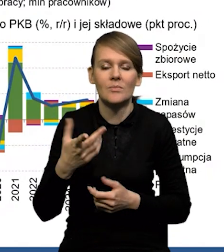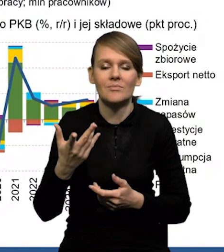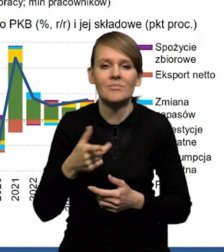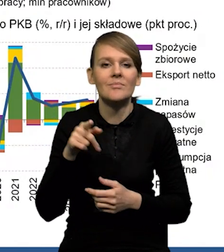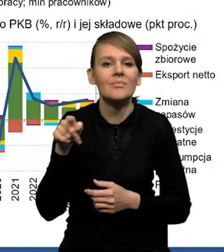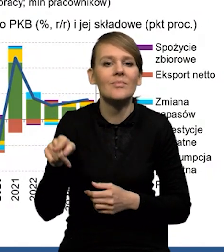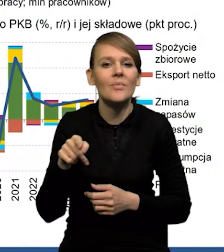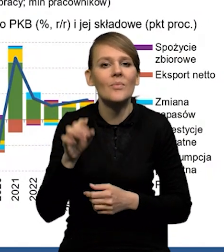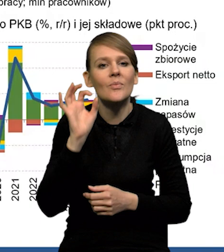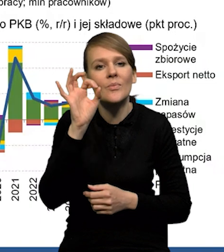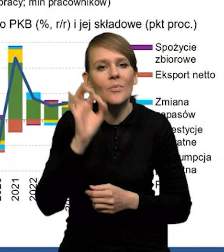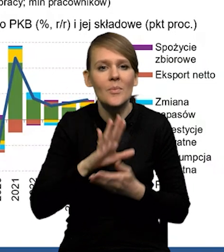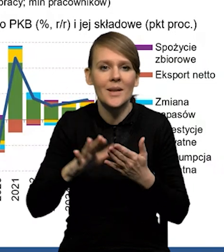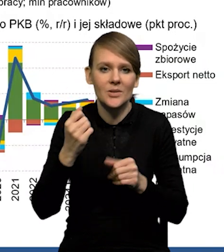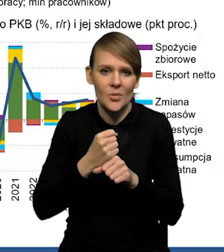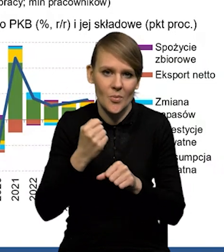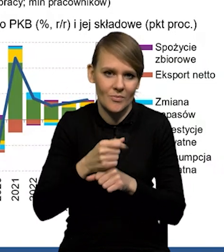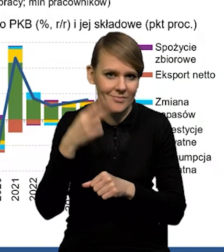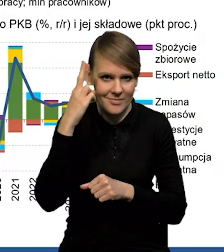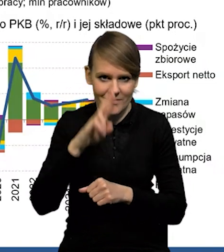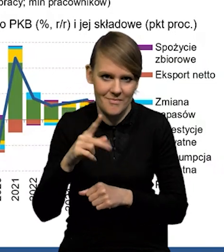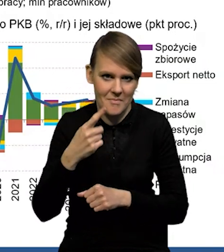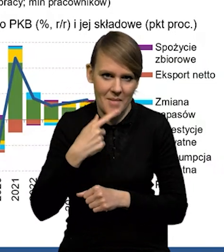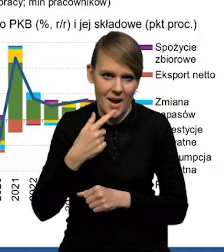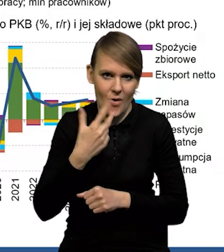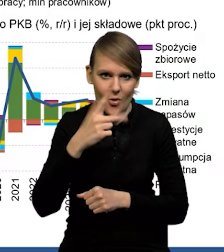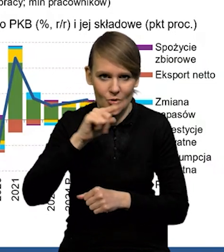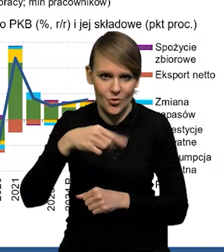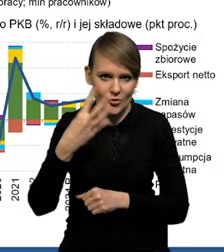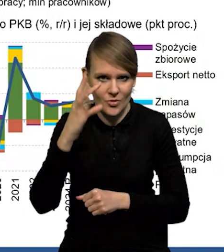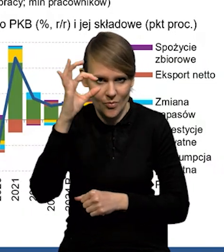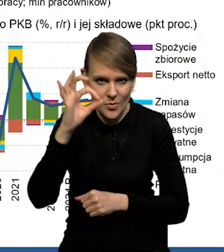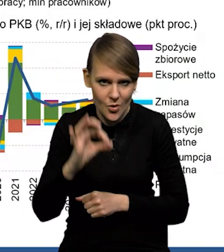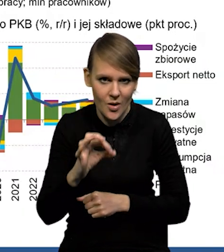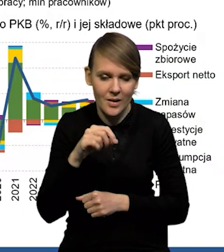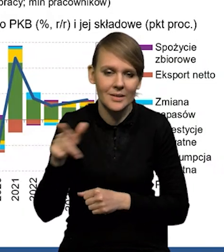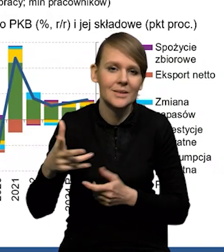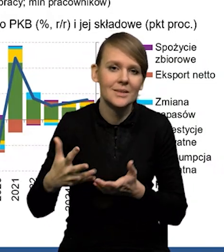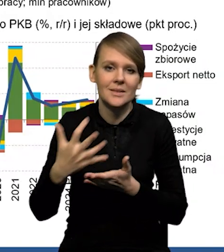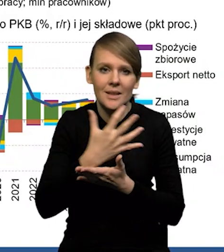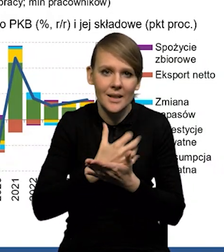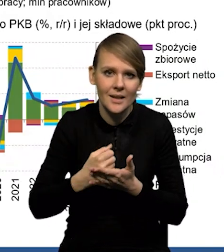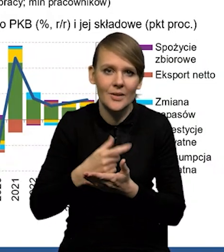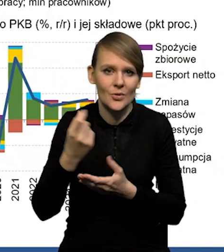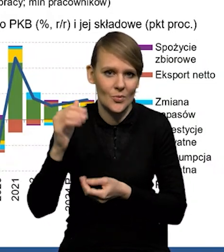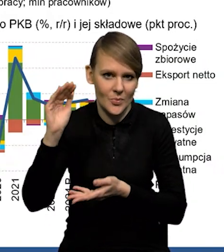Stopa bezrobocia na rekordowo niskim poziomie - 3,3%. Wynagrodzenia. Dynamika nieco się obniżyła,